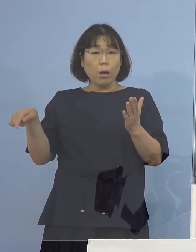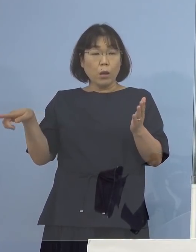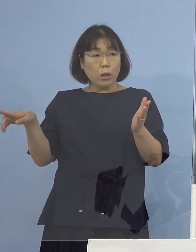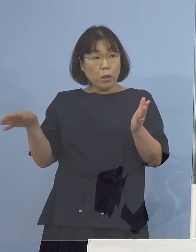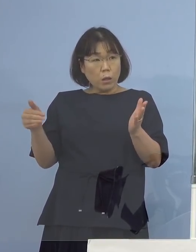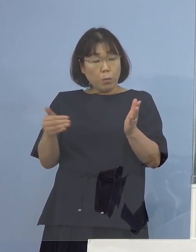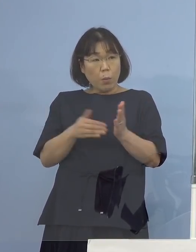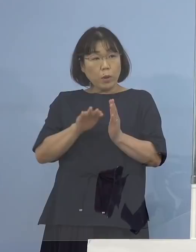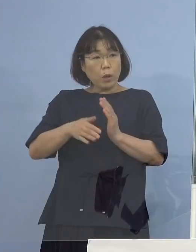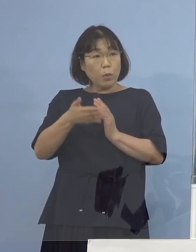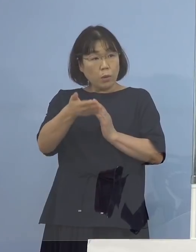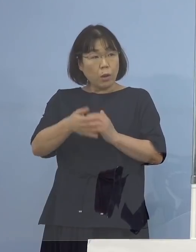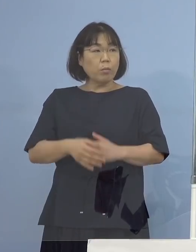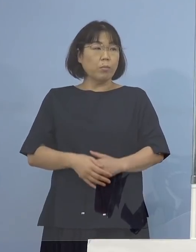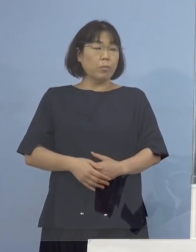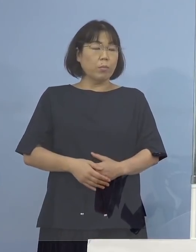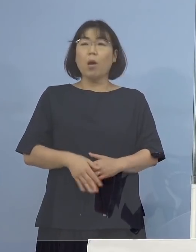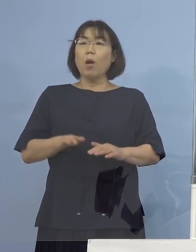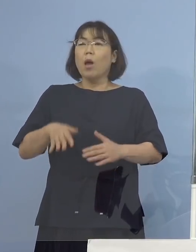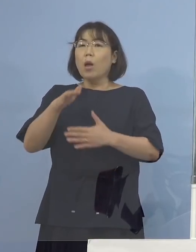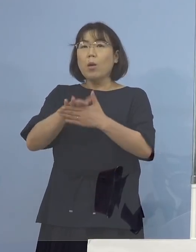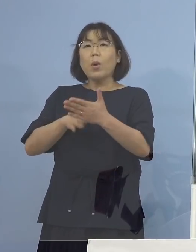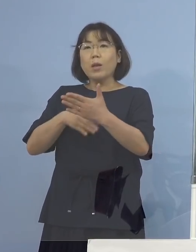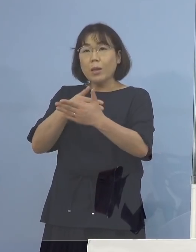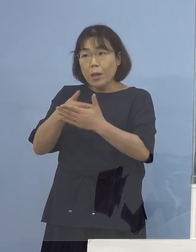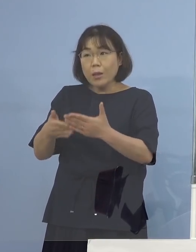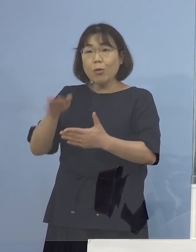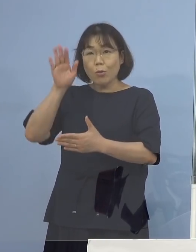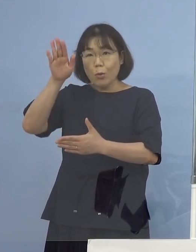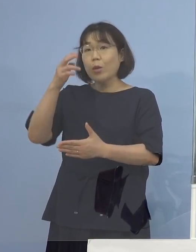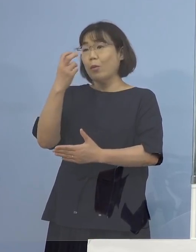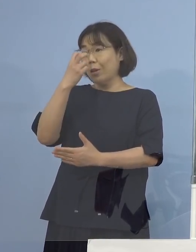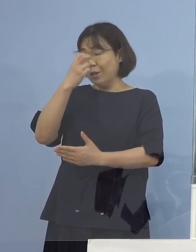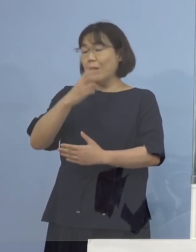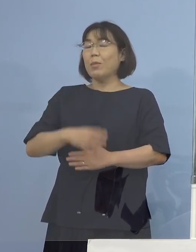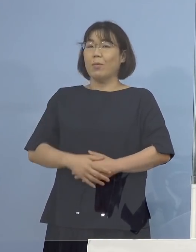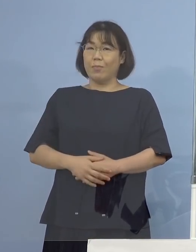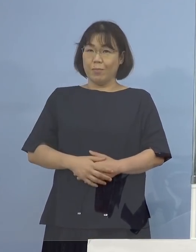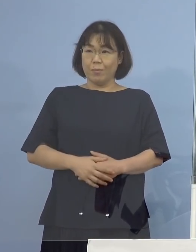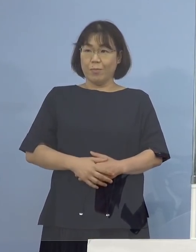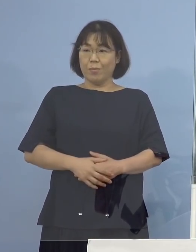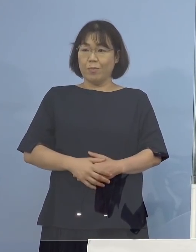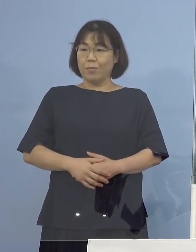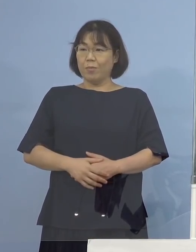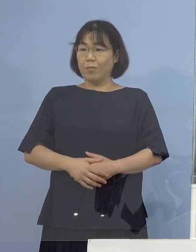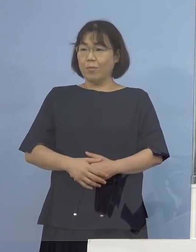（知事） またデータ、バックデータ、後で調べさせていただきます